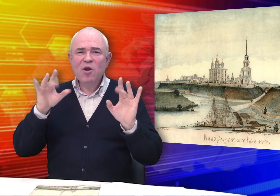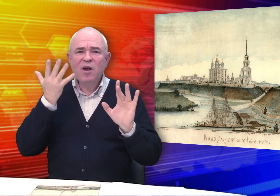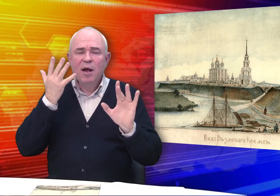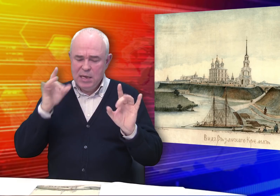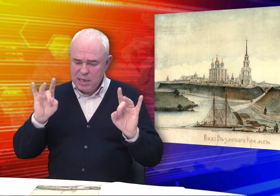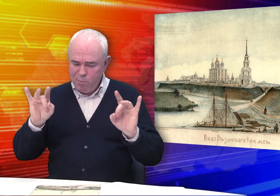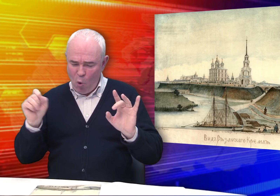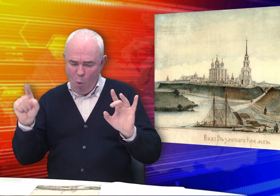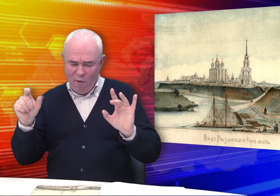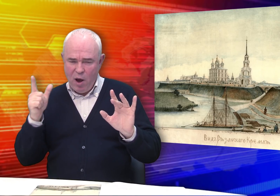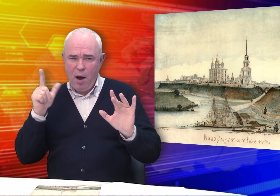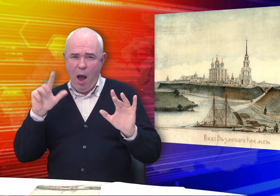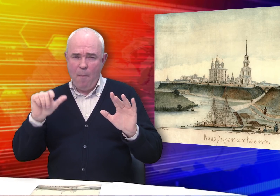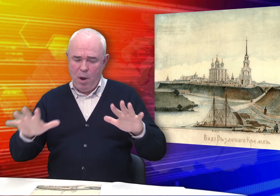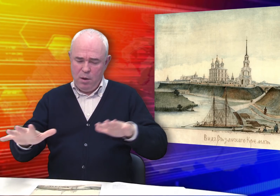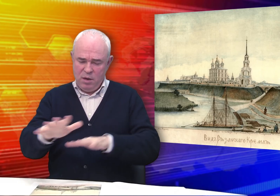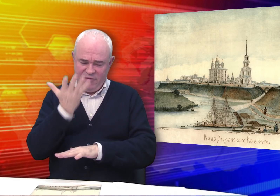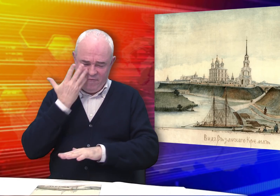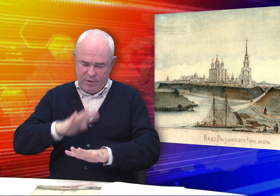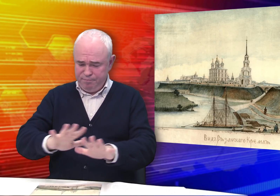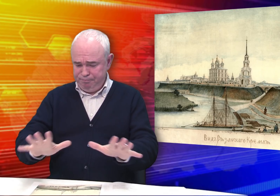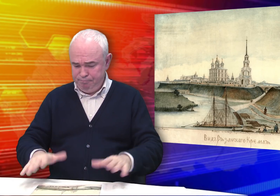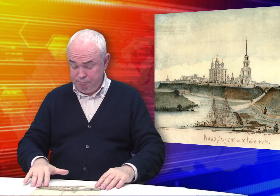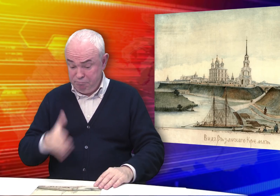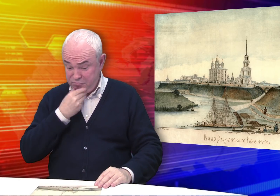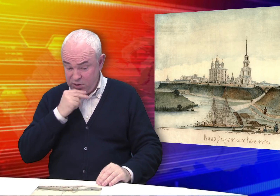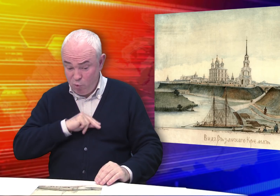Цветовая гамма решена в серебристо-голубых тонах. Красивая работа.